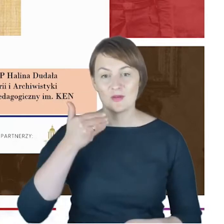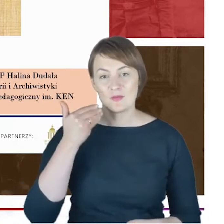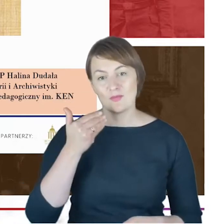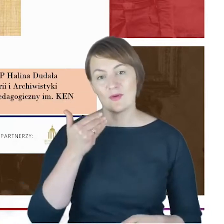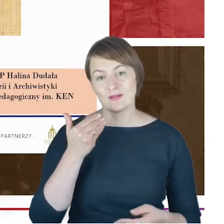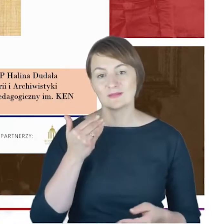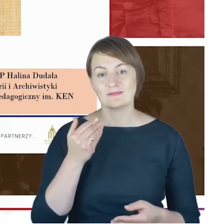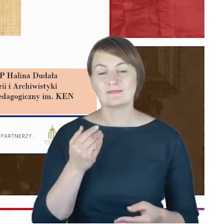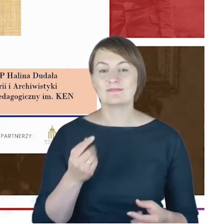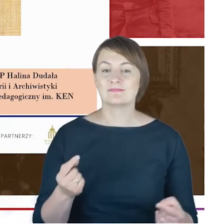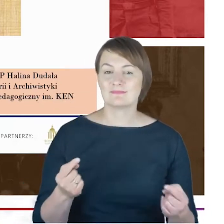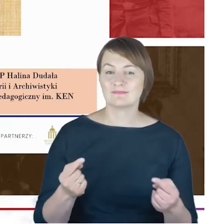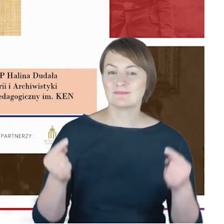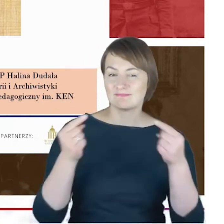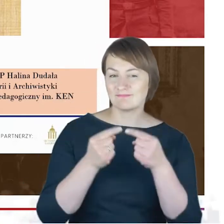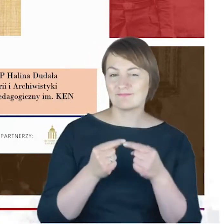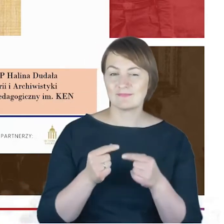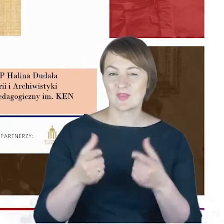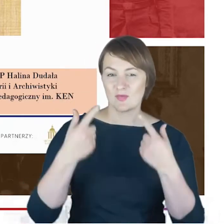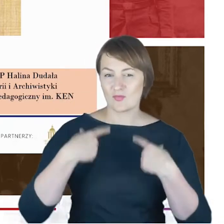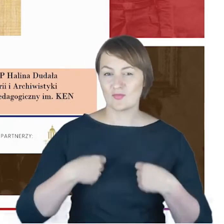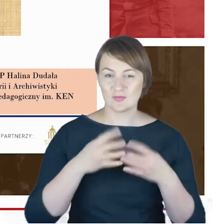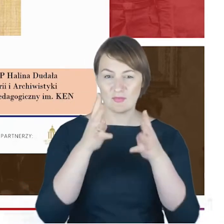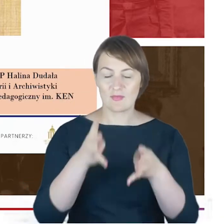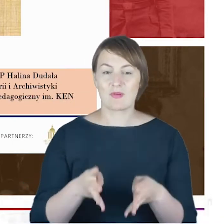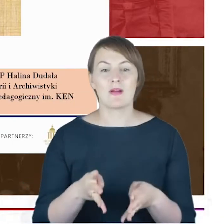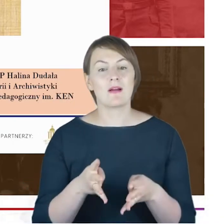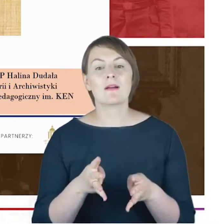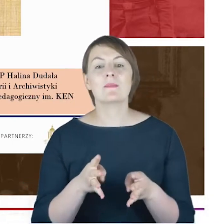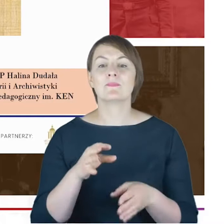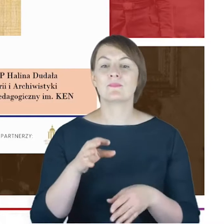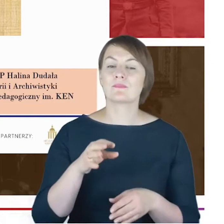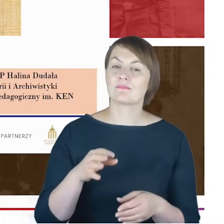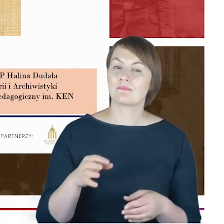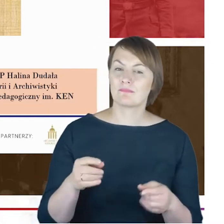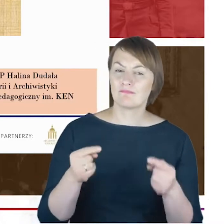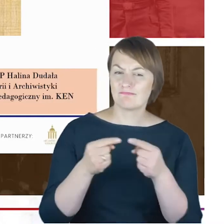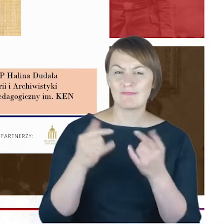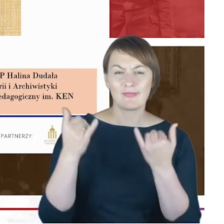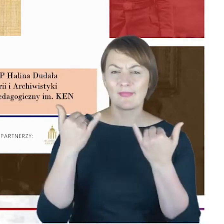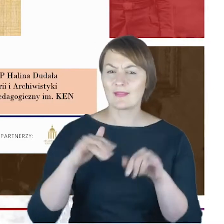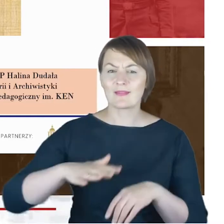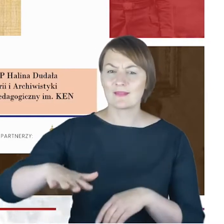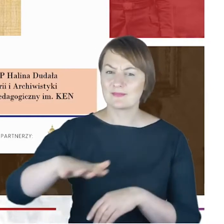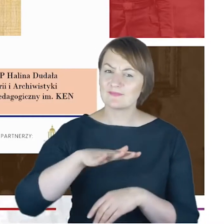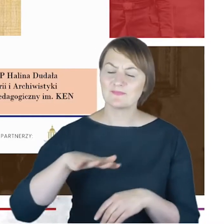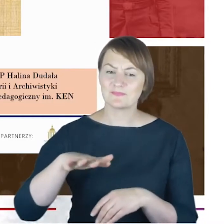która w Panteonie Górnośląskim się znalazła. Dotykamy jeszcze innej sfery aktywności górnośląskiej,